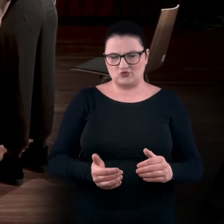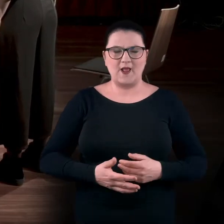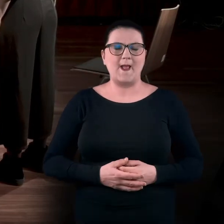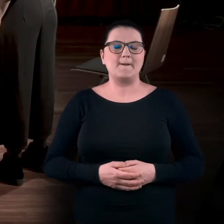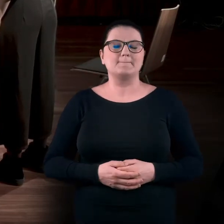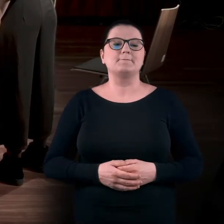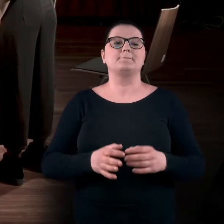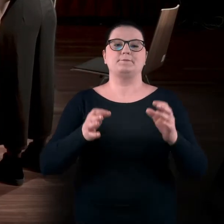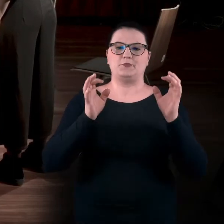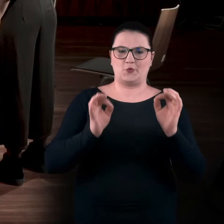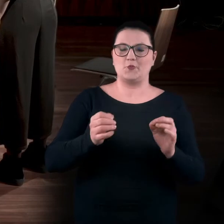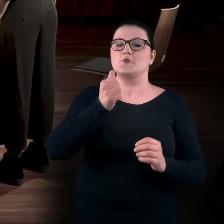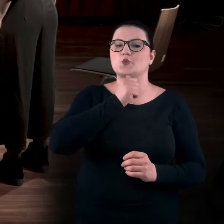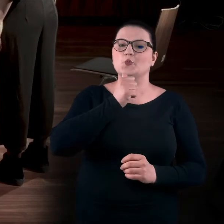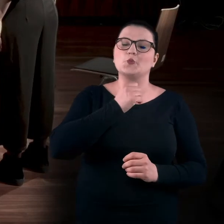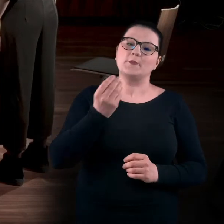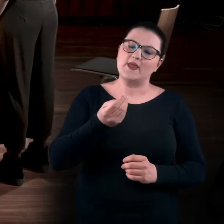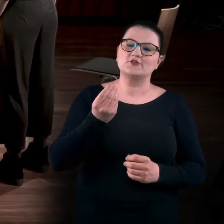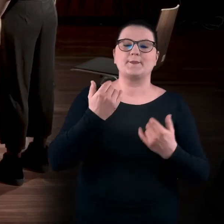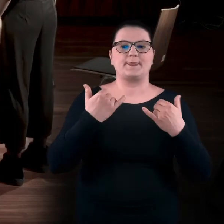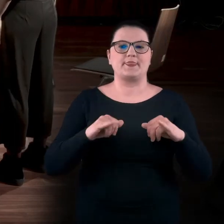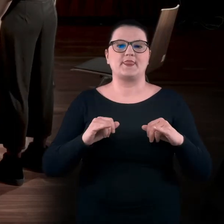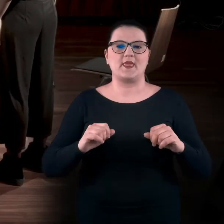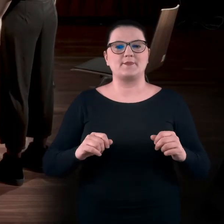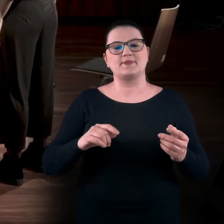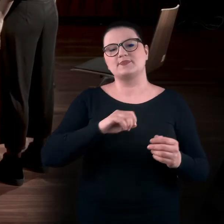Spróbujemy teraz porozciągać się na boki,